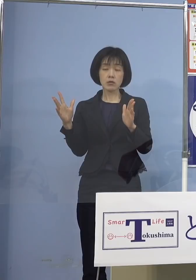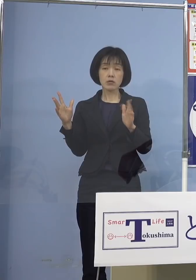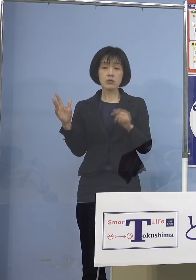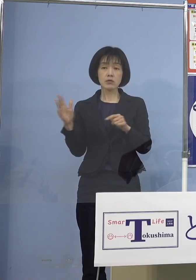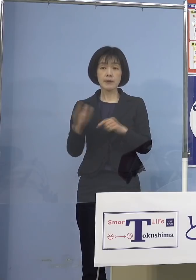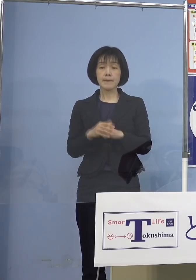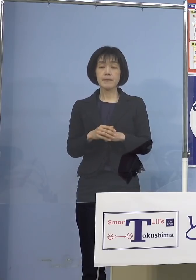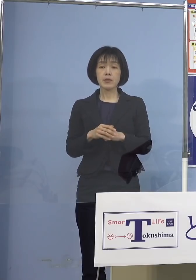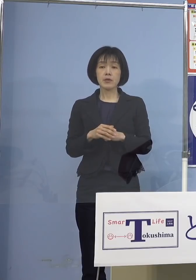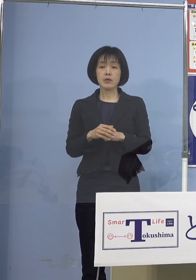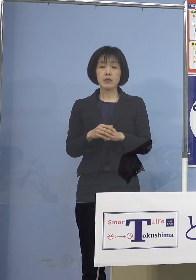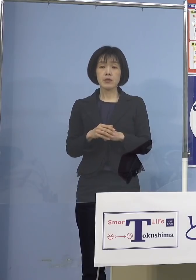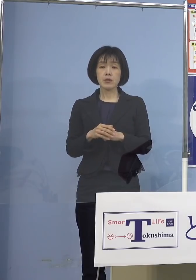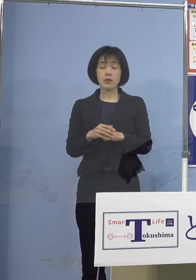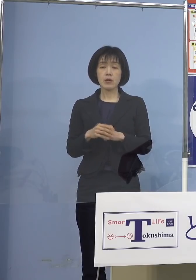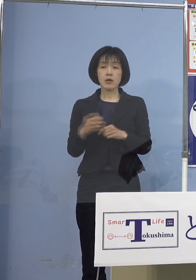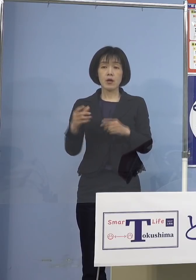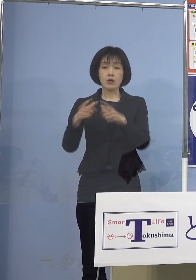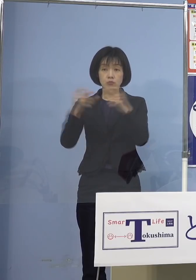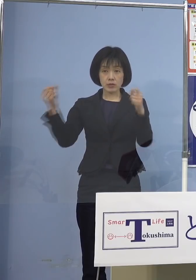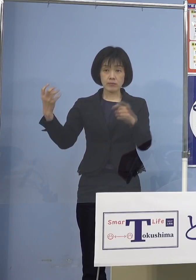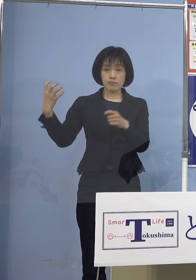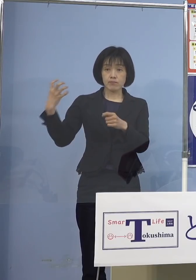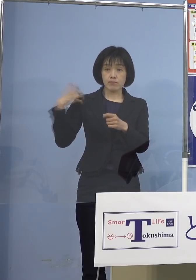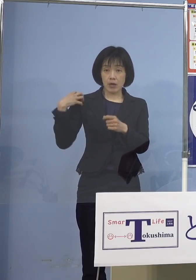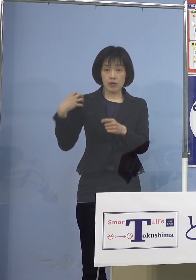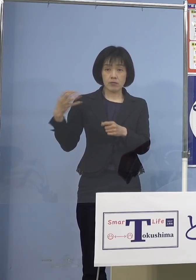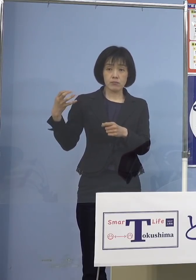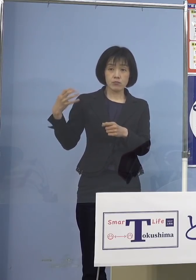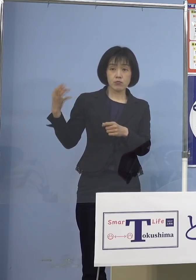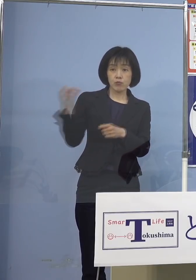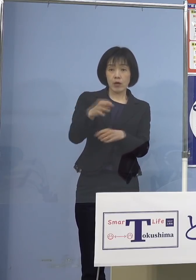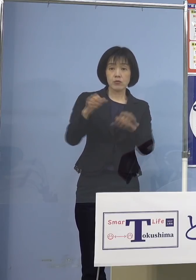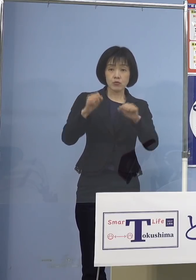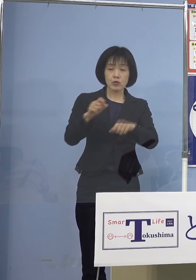公費負担となる臨時接種と 位置付けられ